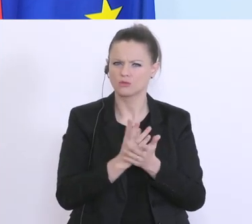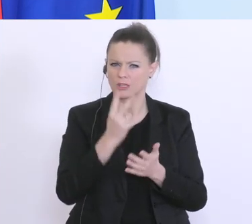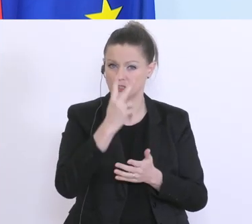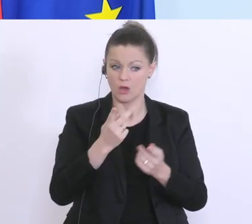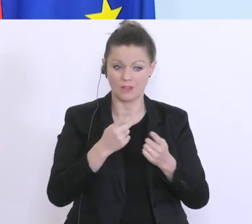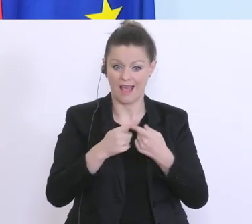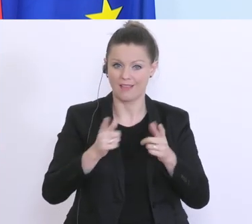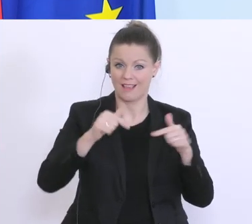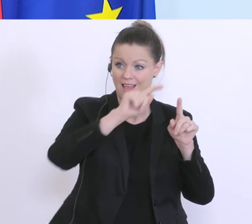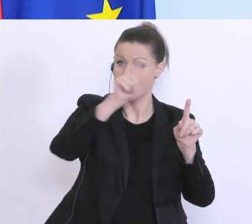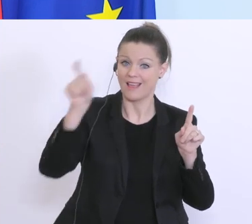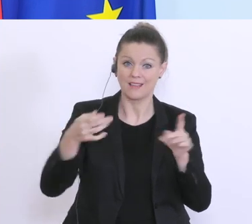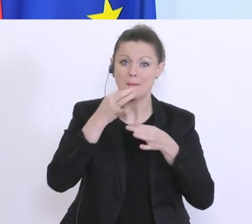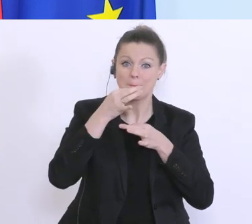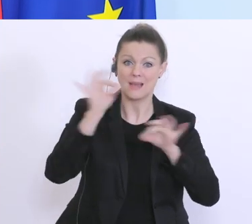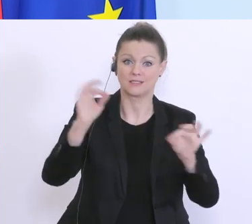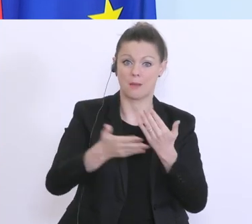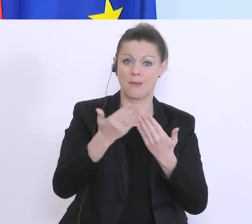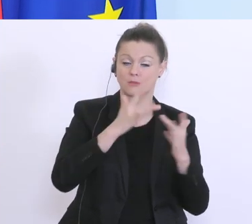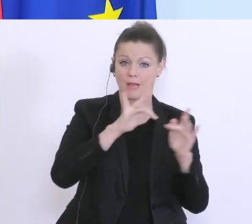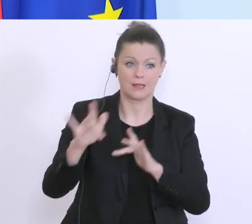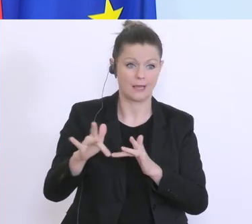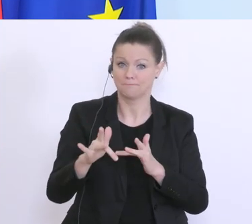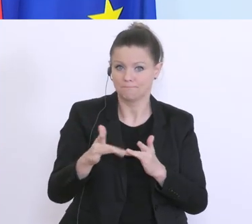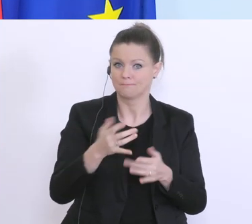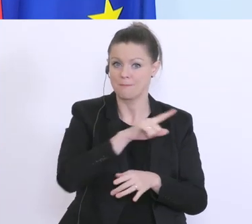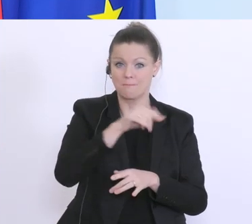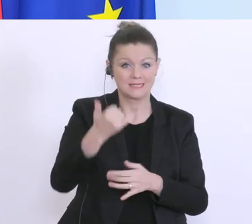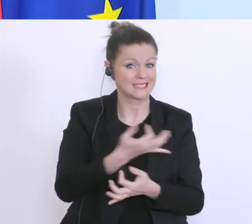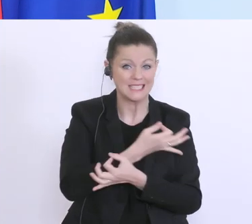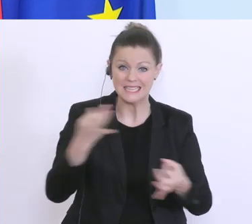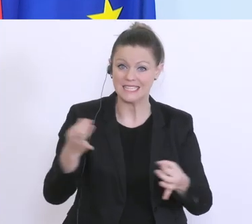besser machen. Wir haben jetzt noch kein Land gefunden, das so viele verschiedene Instrumente